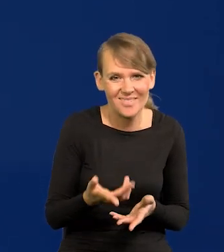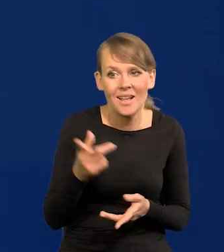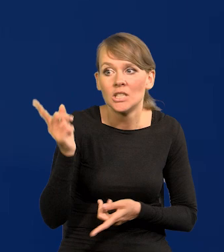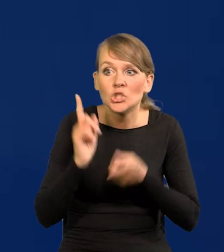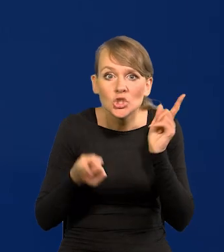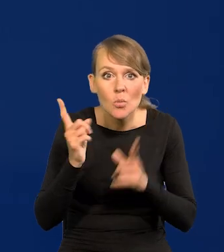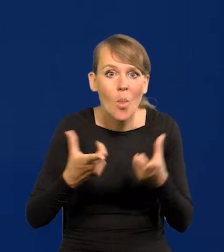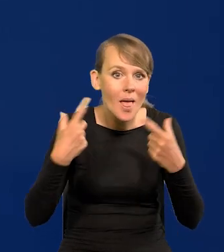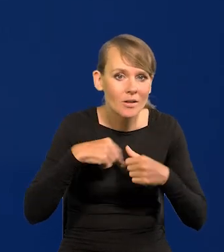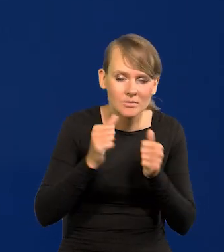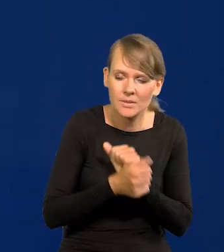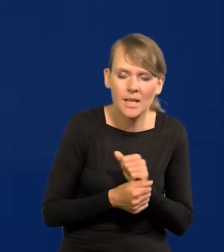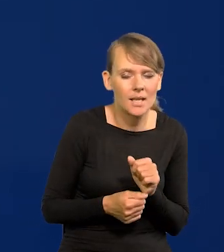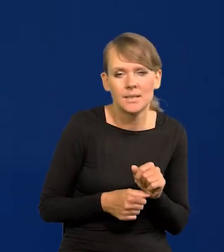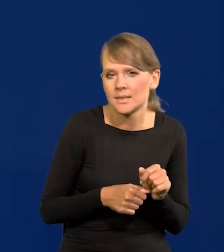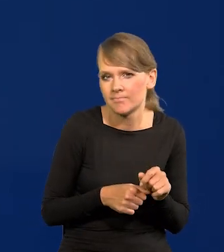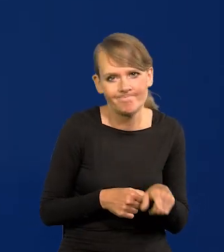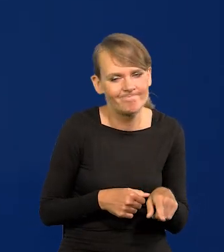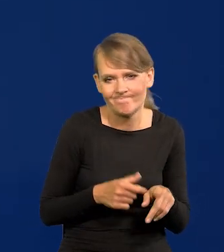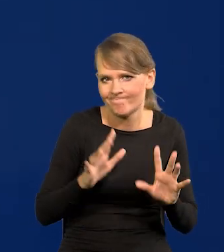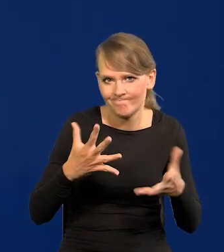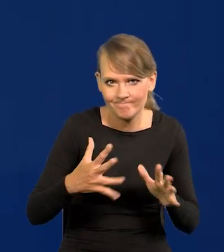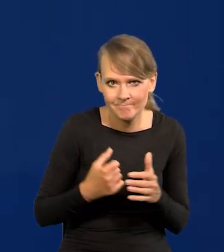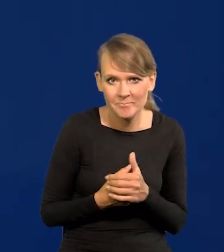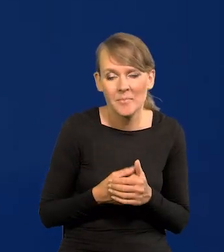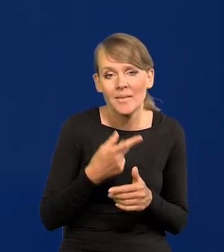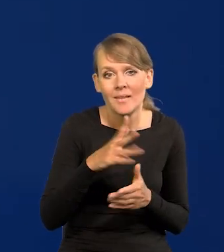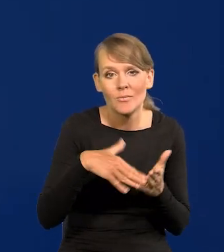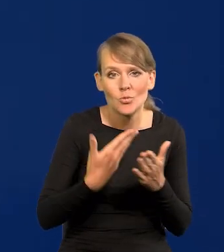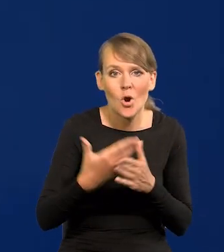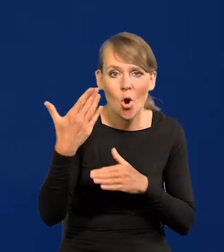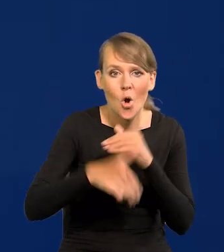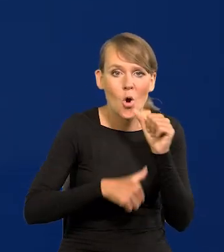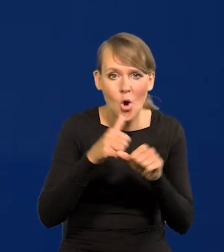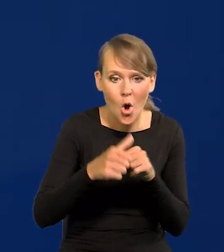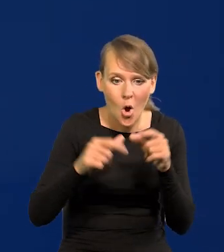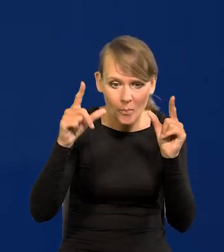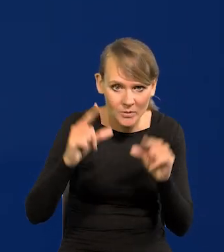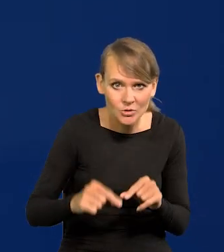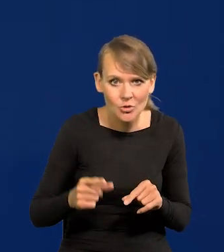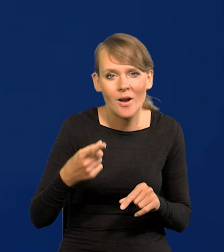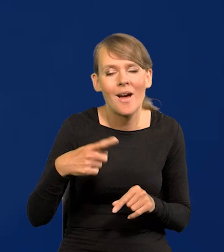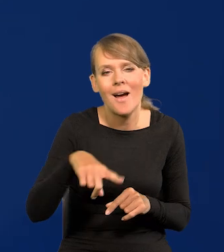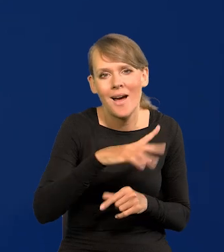Proszę zwrócić uwagę, że to o czym mówię, ewentualne obniżki na koniec roku rynek już skonsumował.